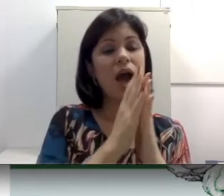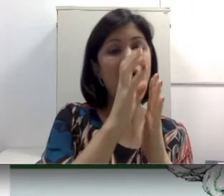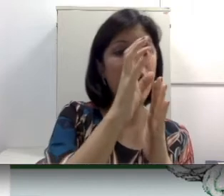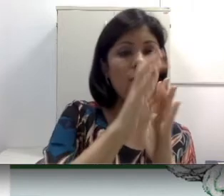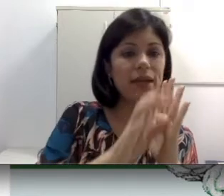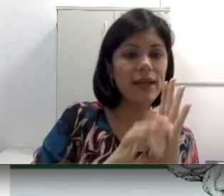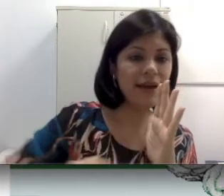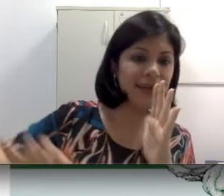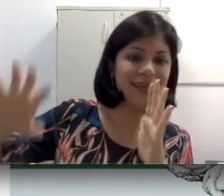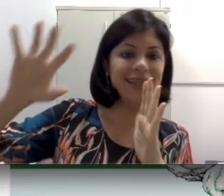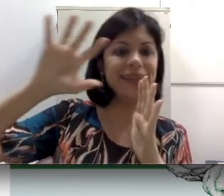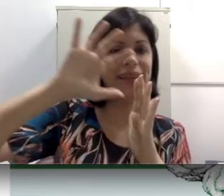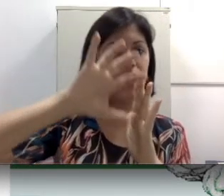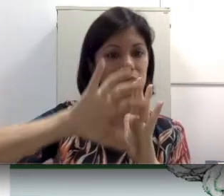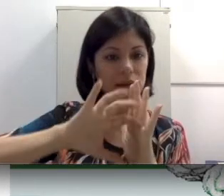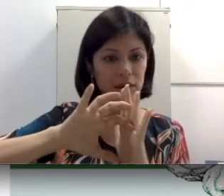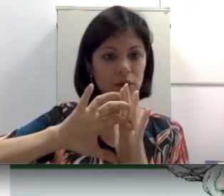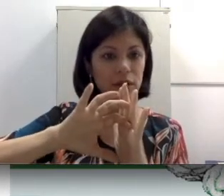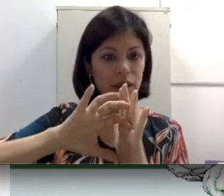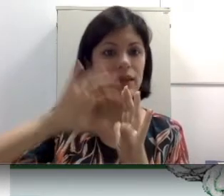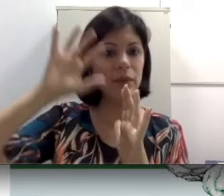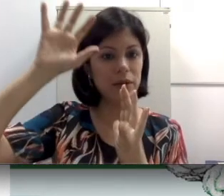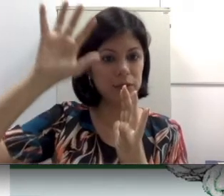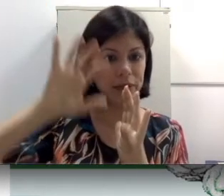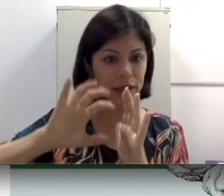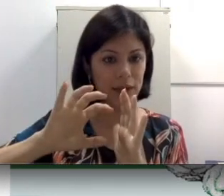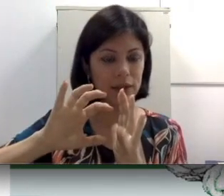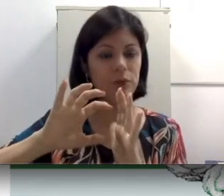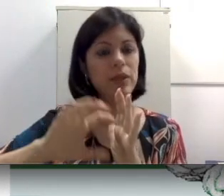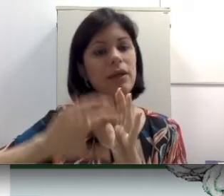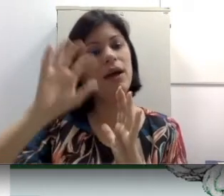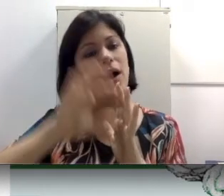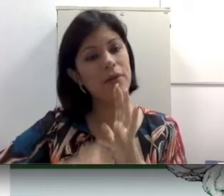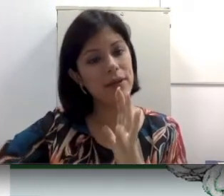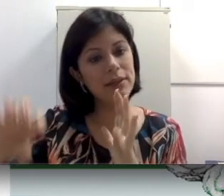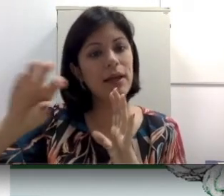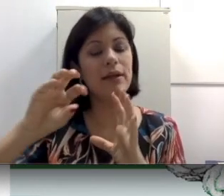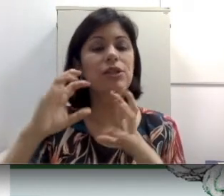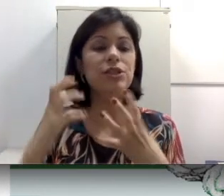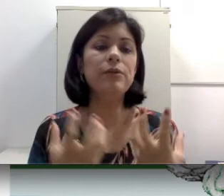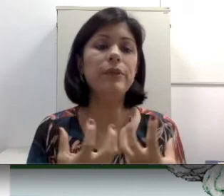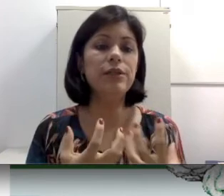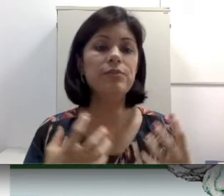a orelha interna. Lembra que expliquei na anatomia? A orelha interna geralmente é mais